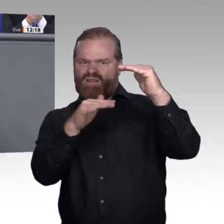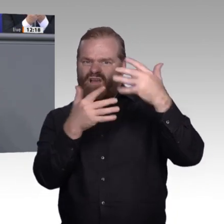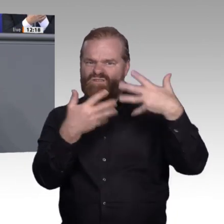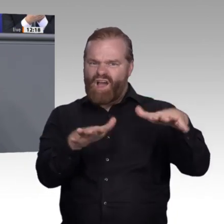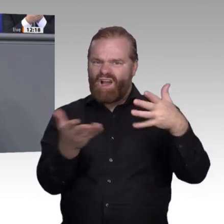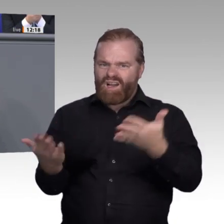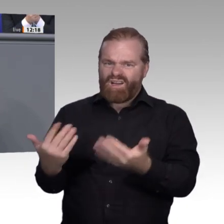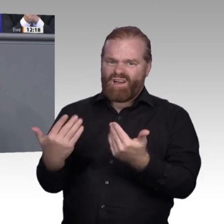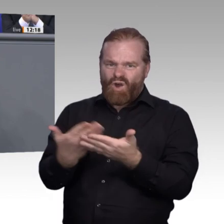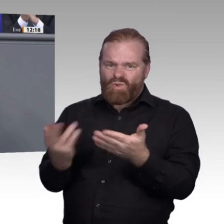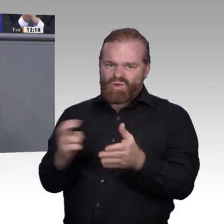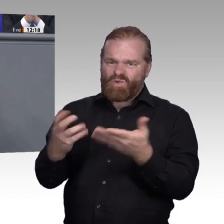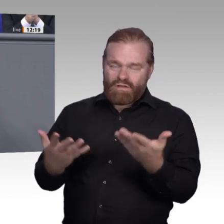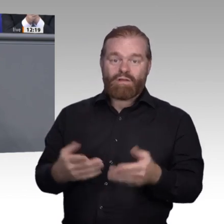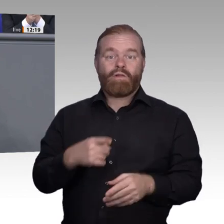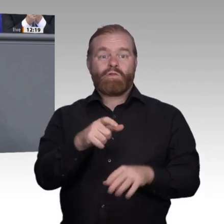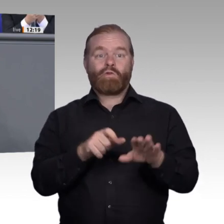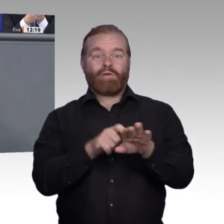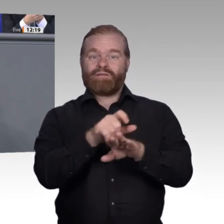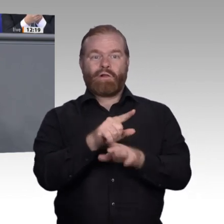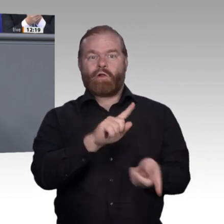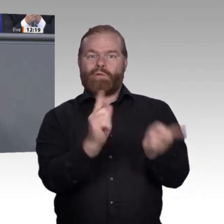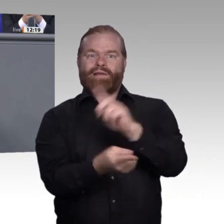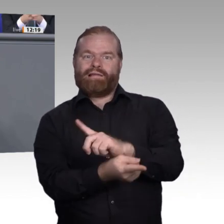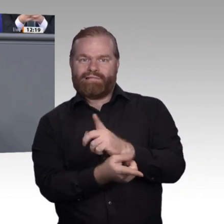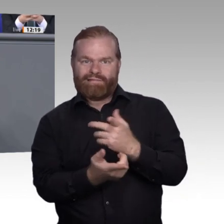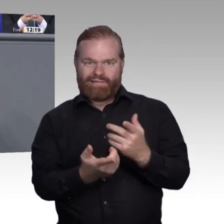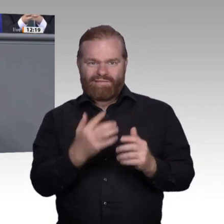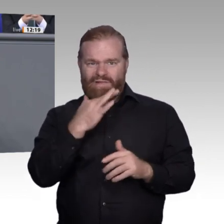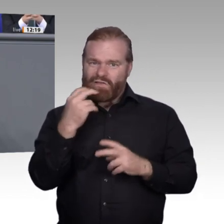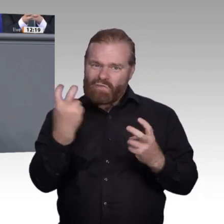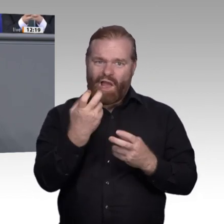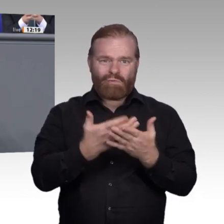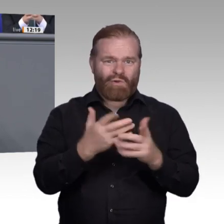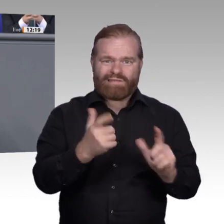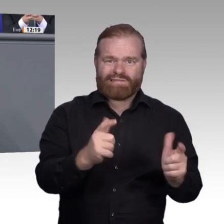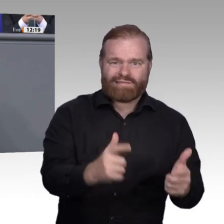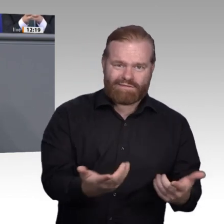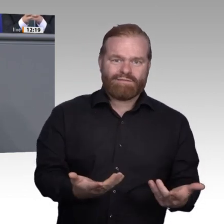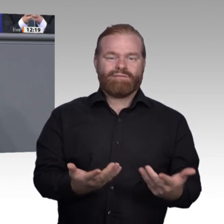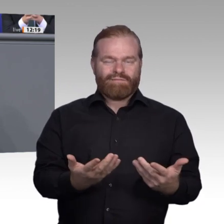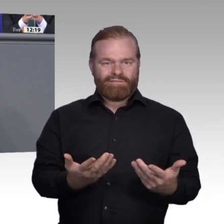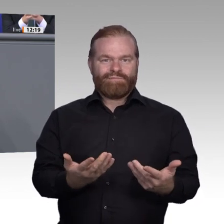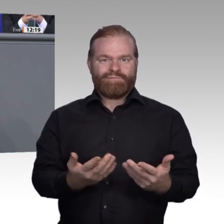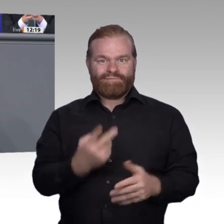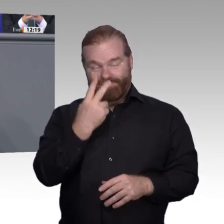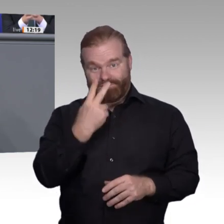Verbundprojekte anstelle zentraler Zwangsbeglückung à la Bachelor Professional. Nur wo Zukunftsbetriebe